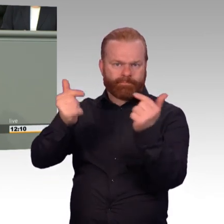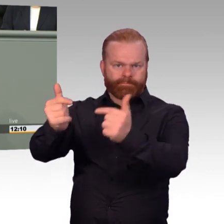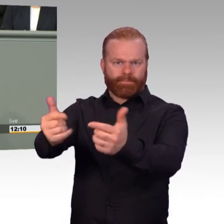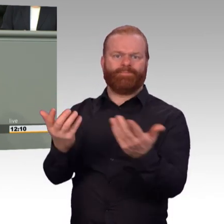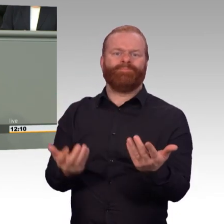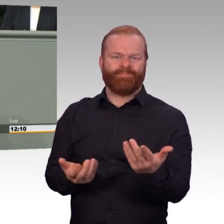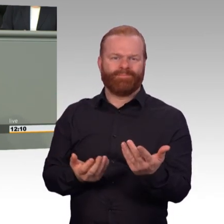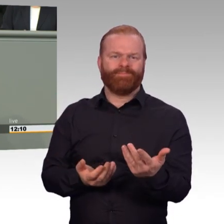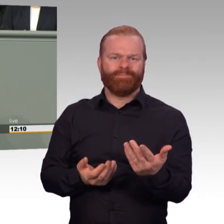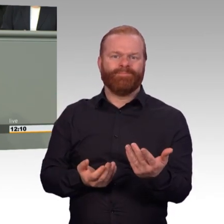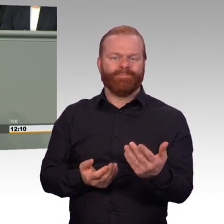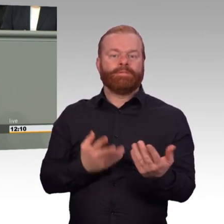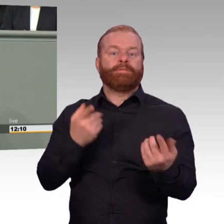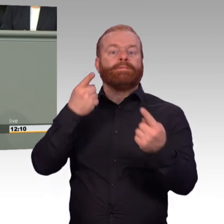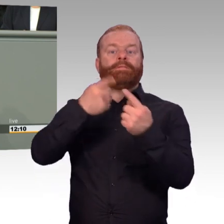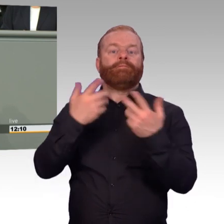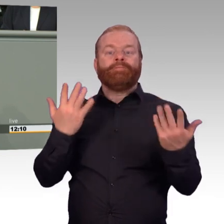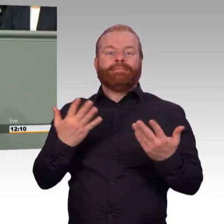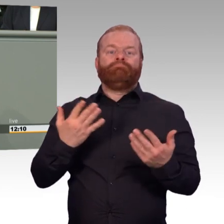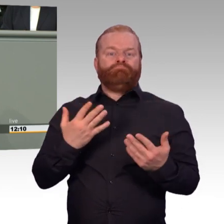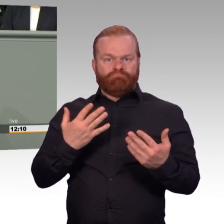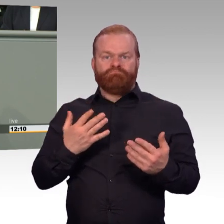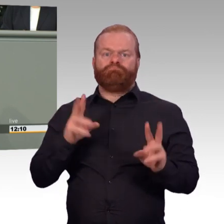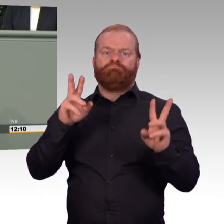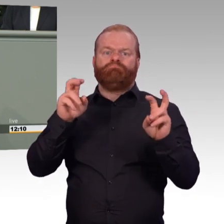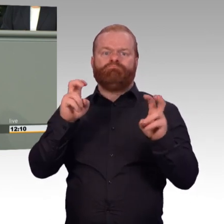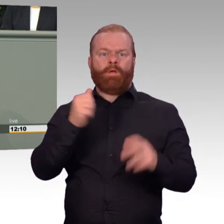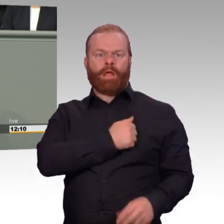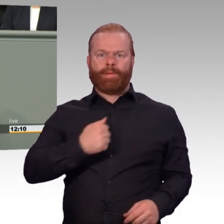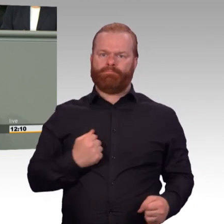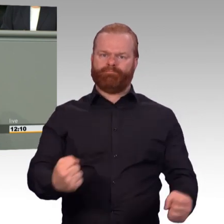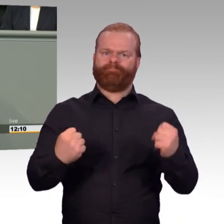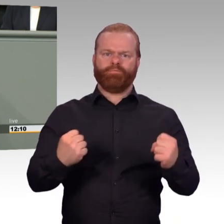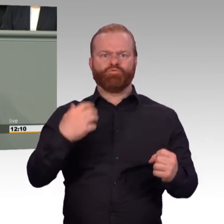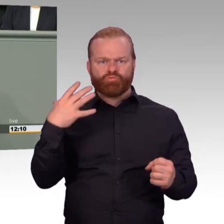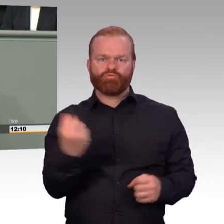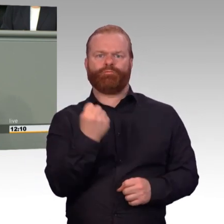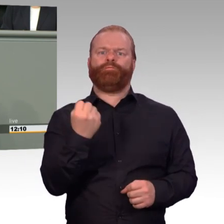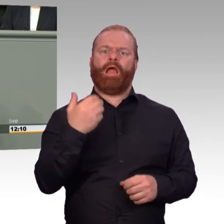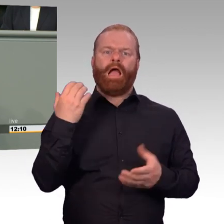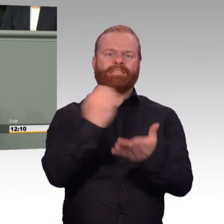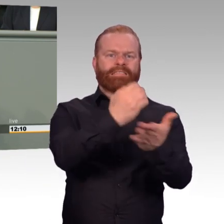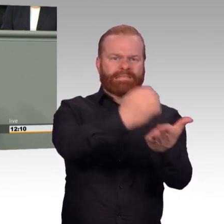Denn für die Attraktivität kommt es eben nicht nur darauf an, was der Berater im Karrierecenter